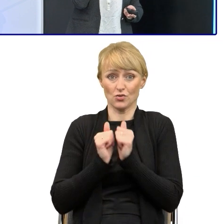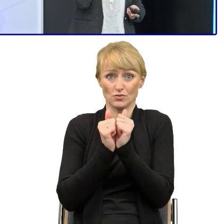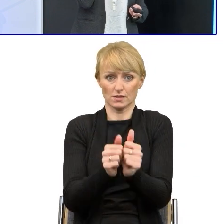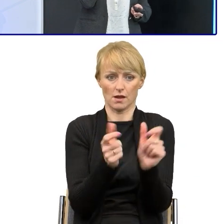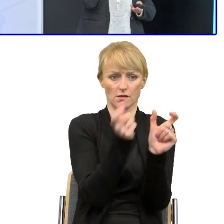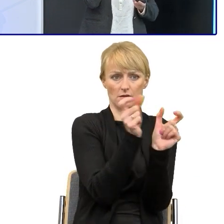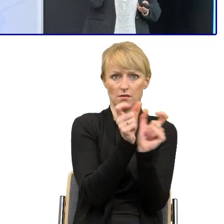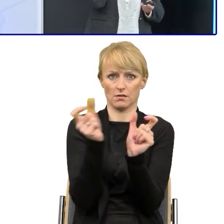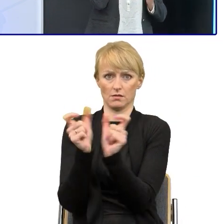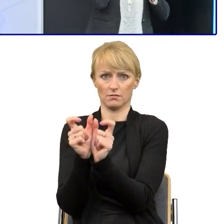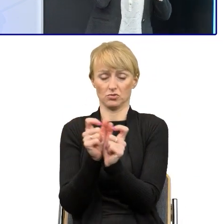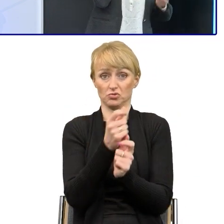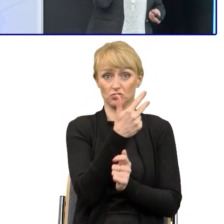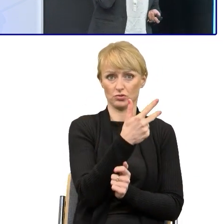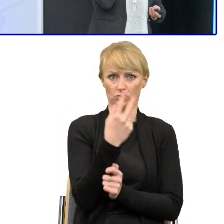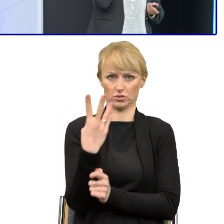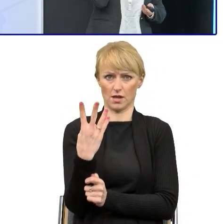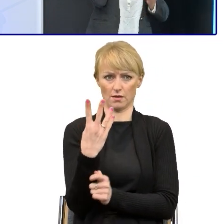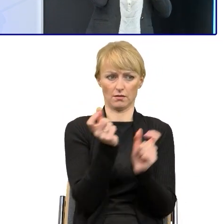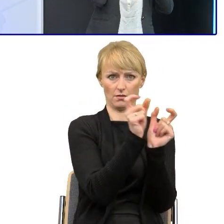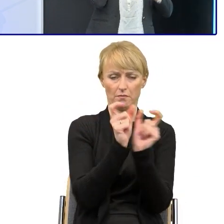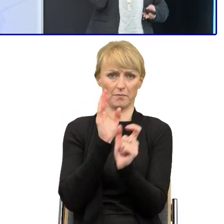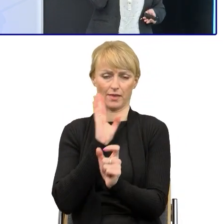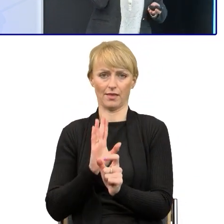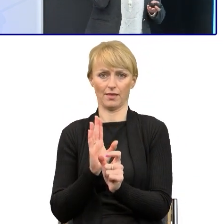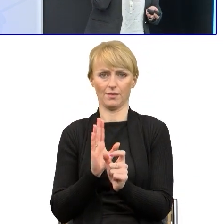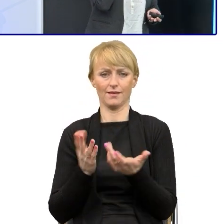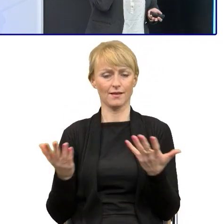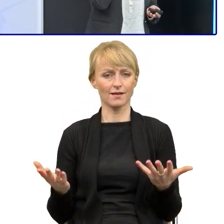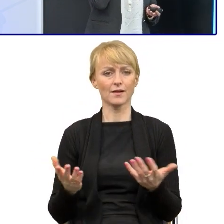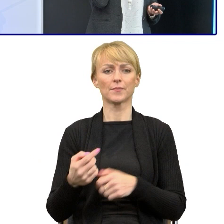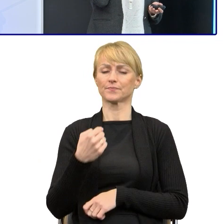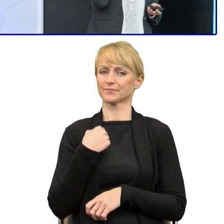I ja to zawsze też przekonując, używam metafor i zawsze mówię swoim pracownikom,